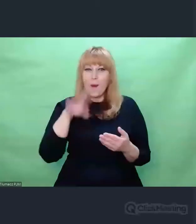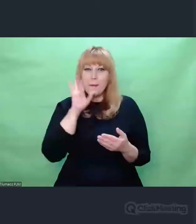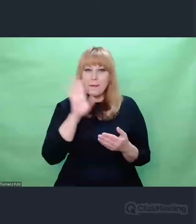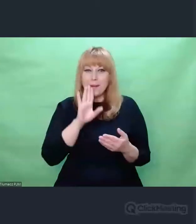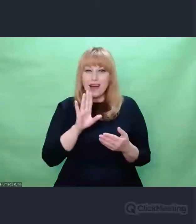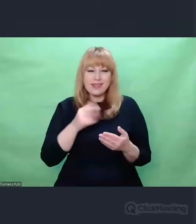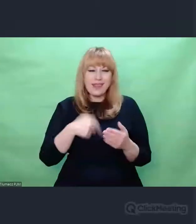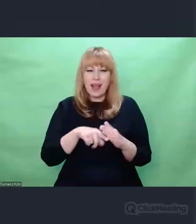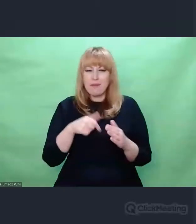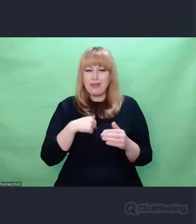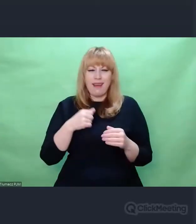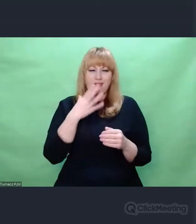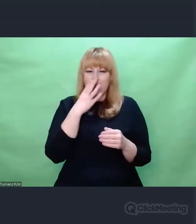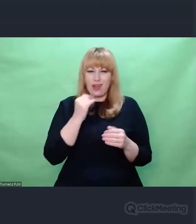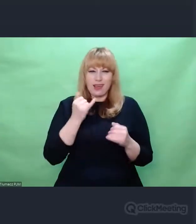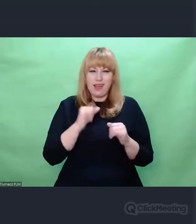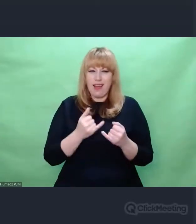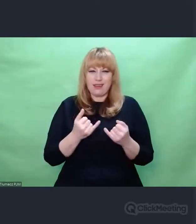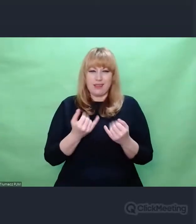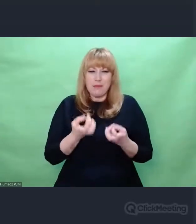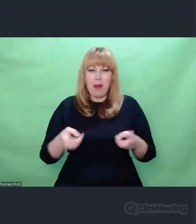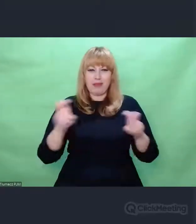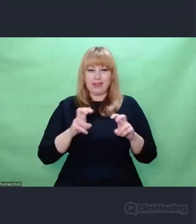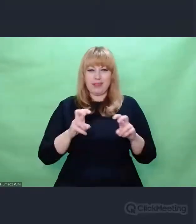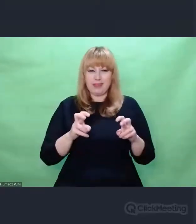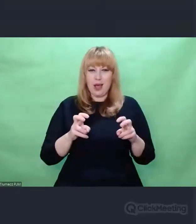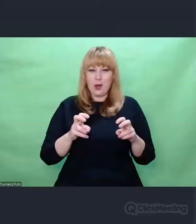Można powiedzieć, że dzięki